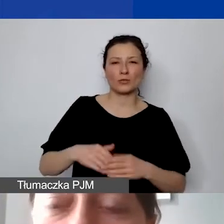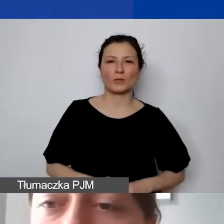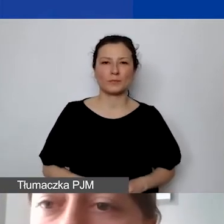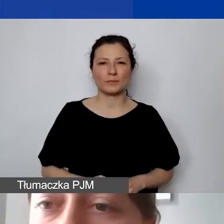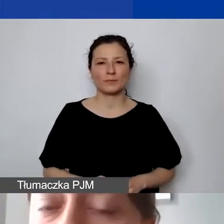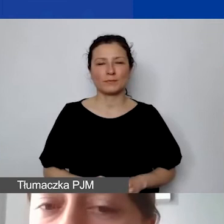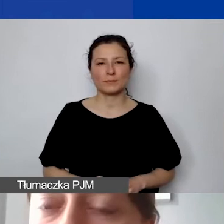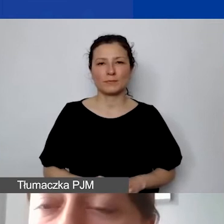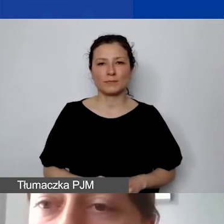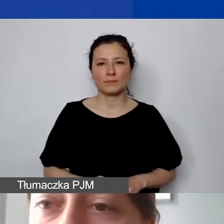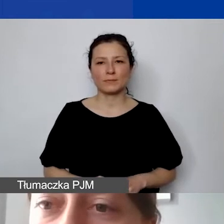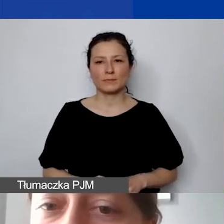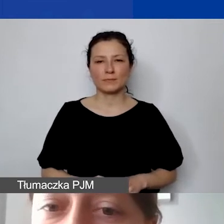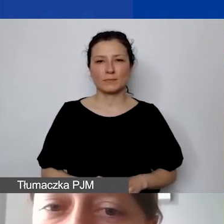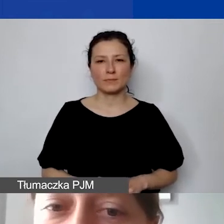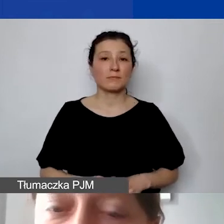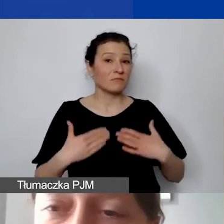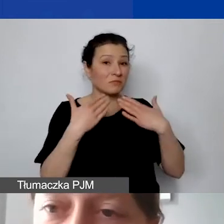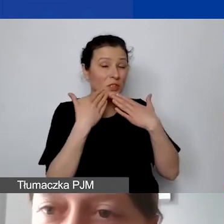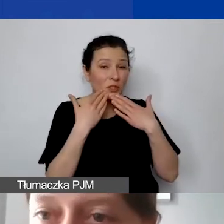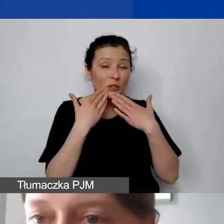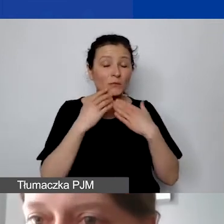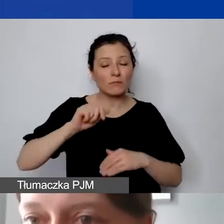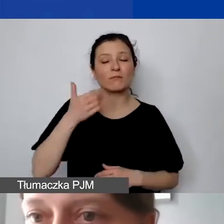I to pomaga nam też zobaczyć,